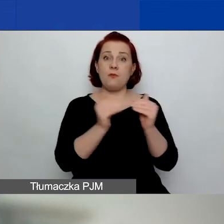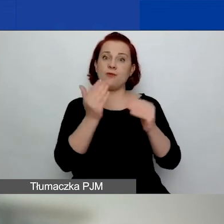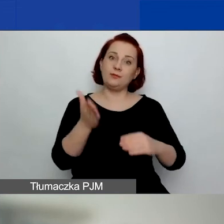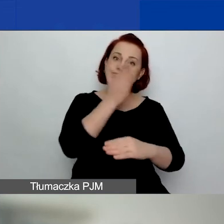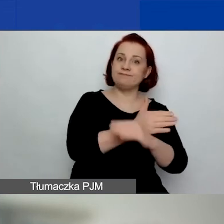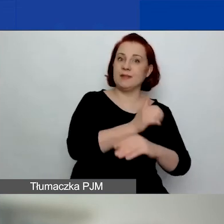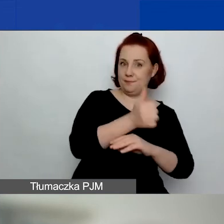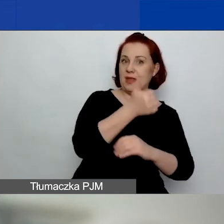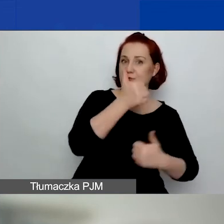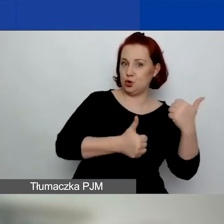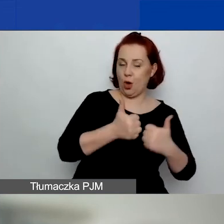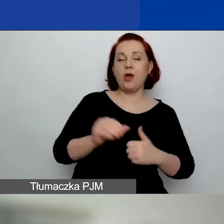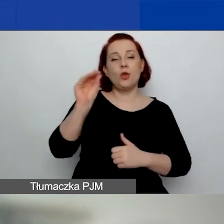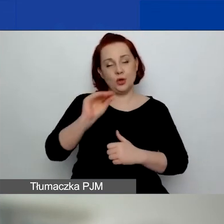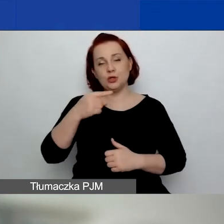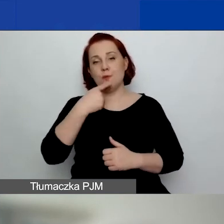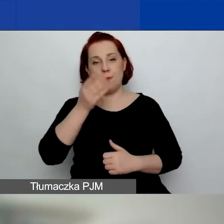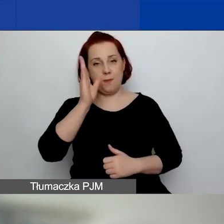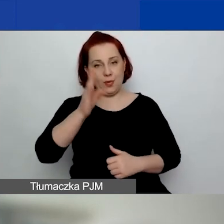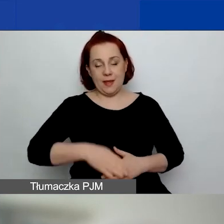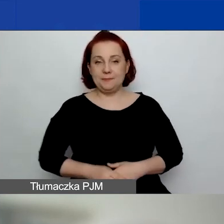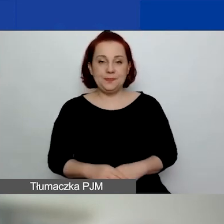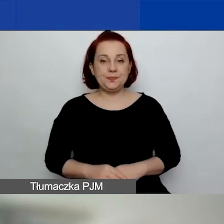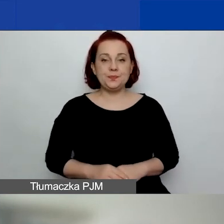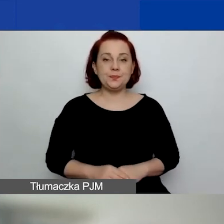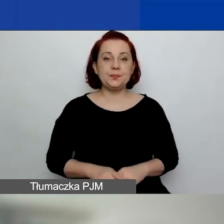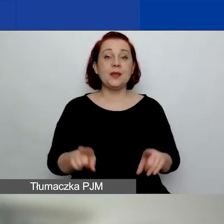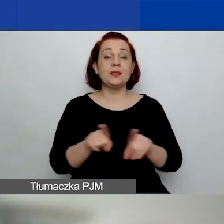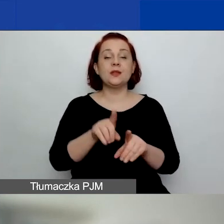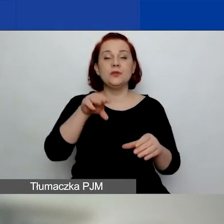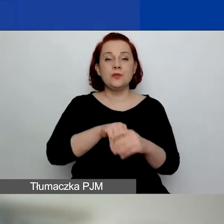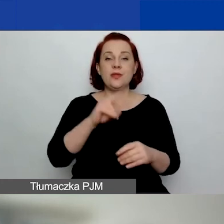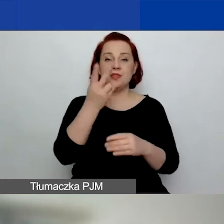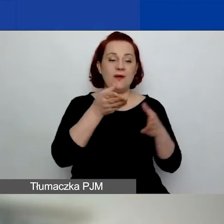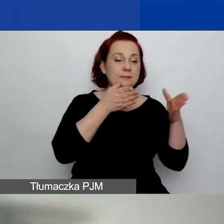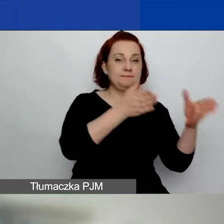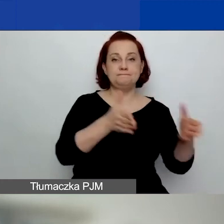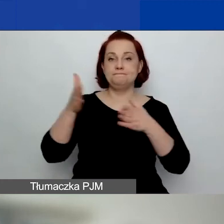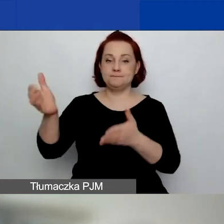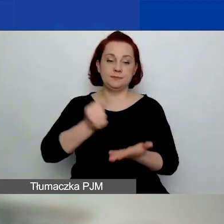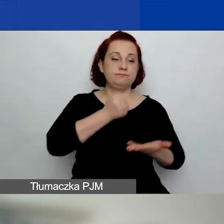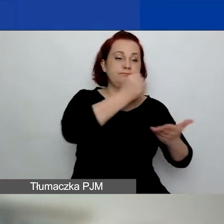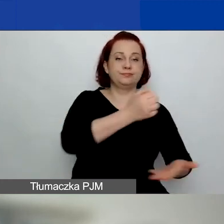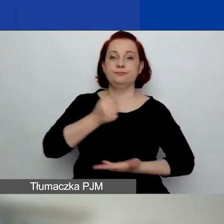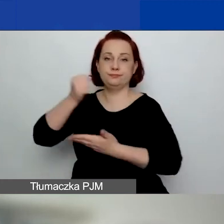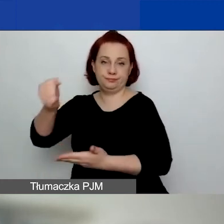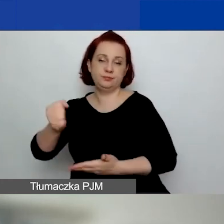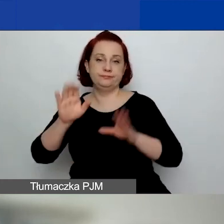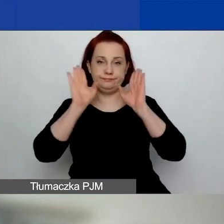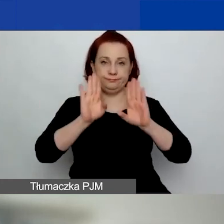o czym również powiem później. Mamy dwie ścieżki grantowe, i to się nie zmieniło, na granty małe i duże.